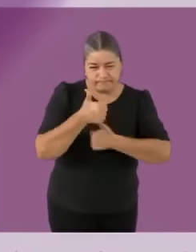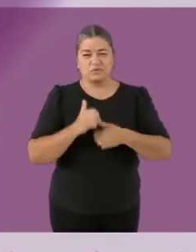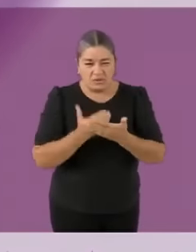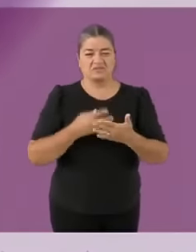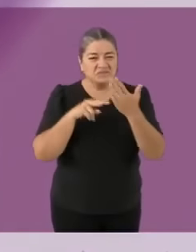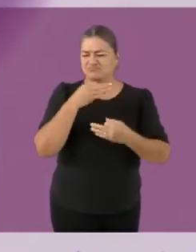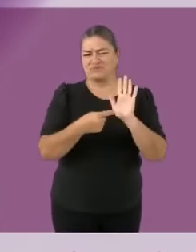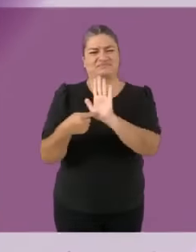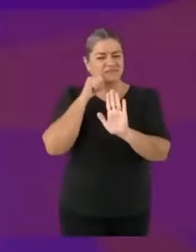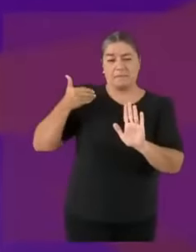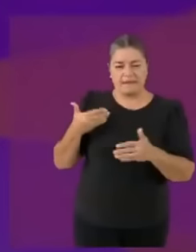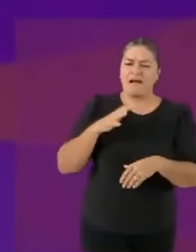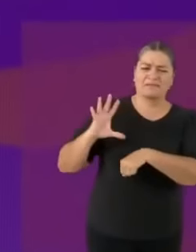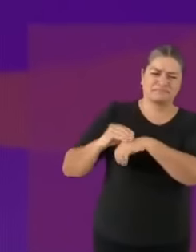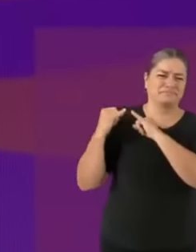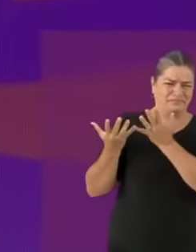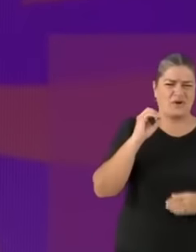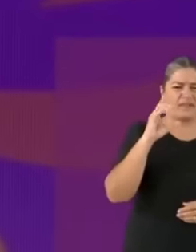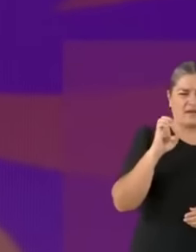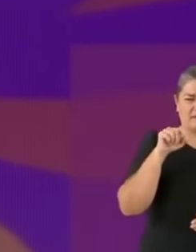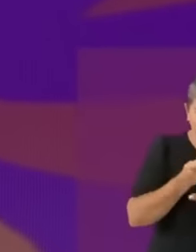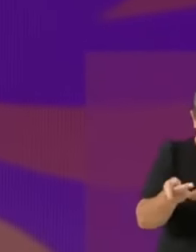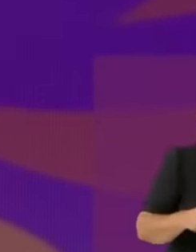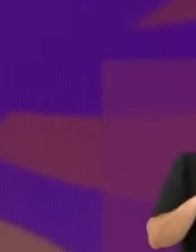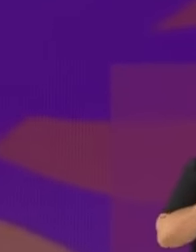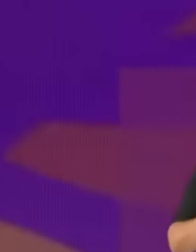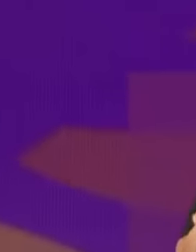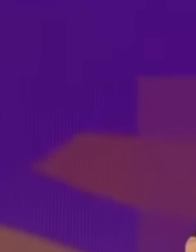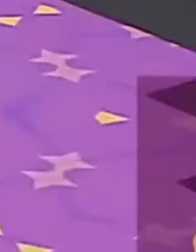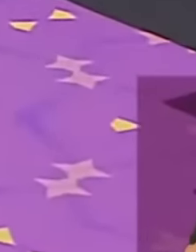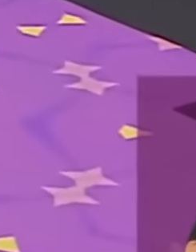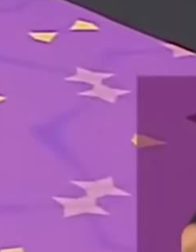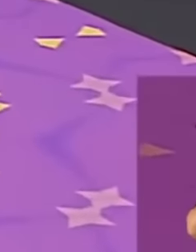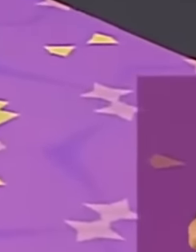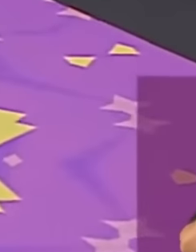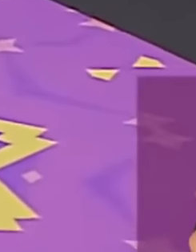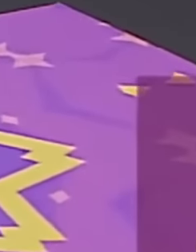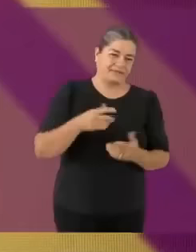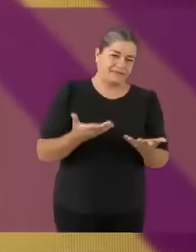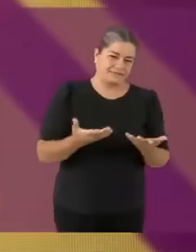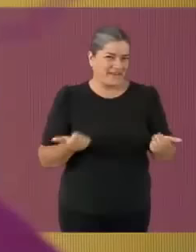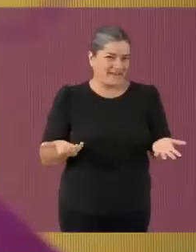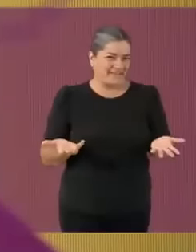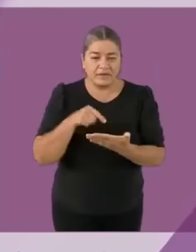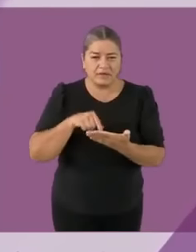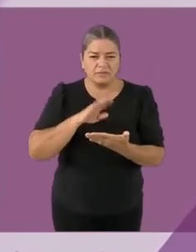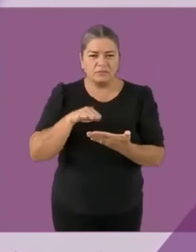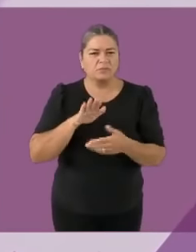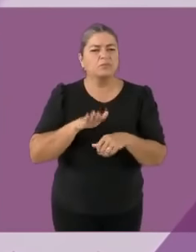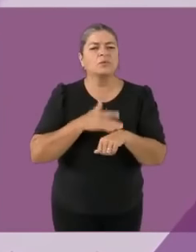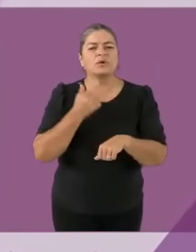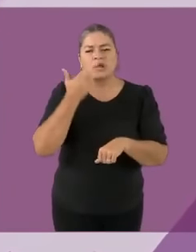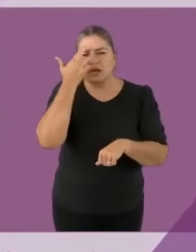Chopin - El nocturno más serio de biología.mp3 Eh.. candidata Claudia Sheinbaum... mucho texto Candiato Al.. Máynez